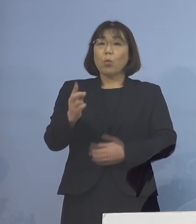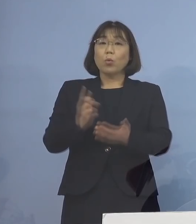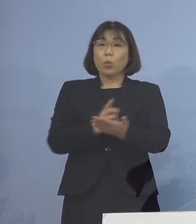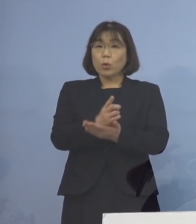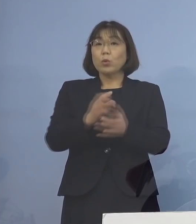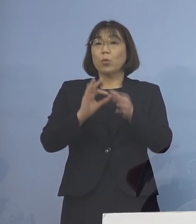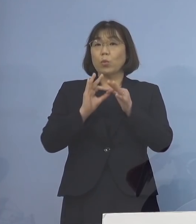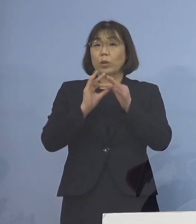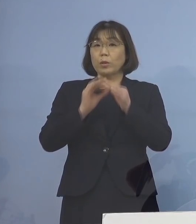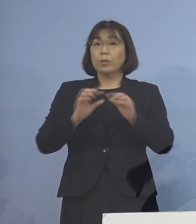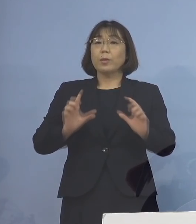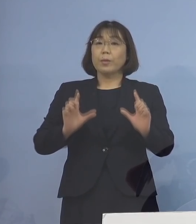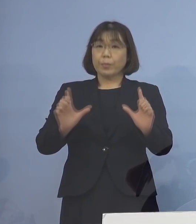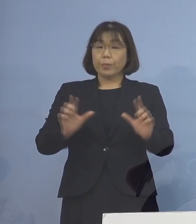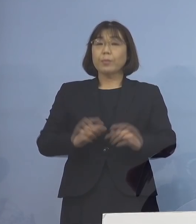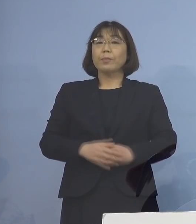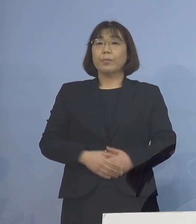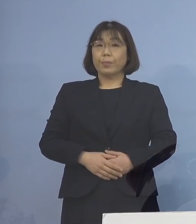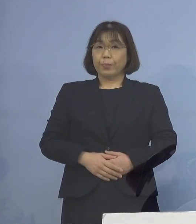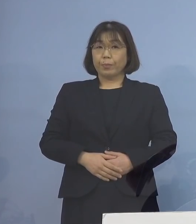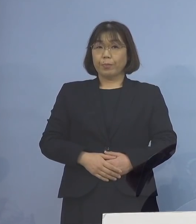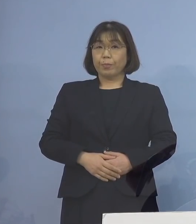発表させていただきます